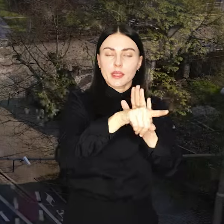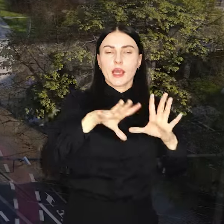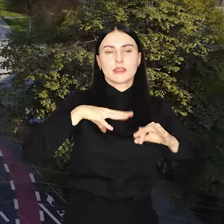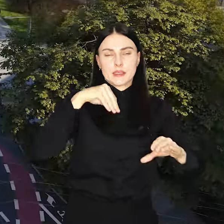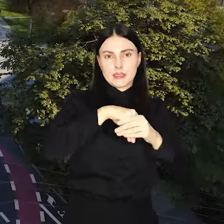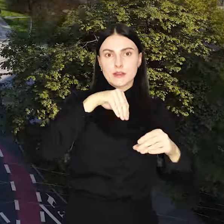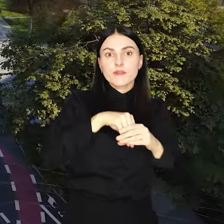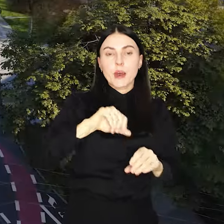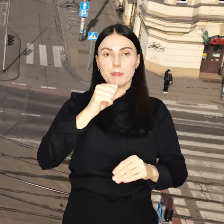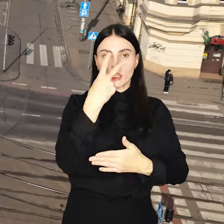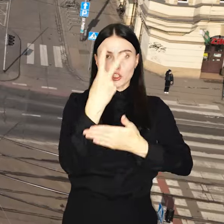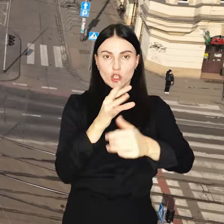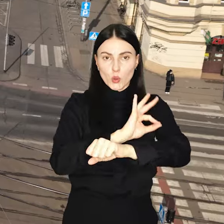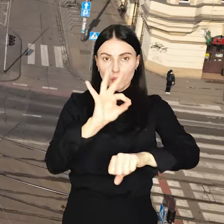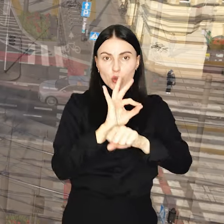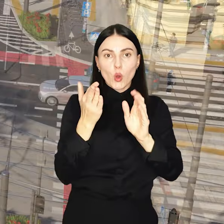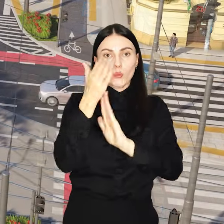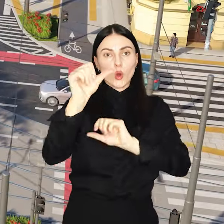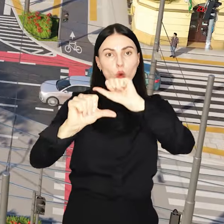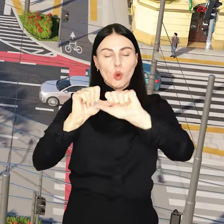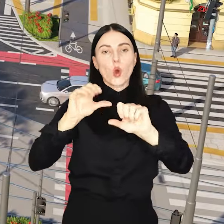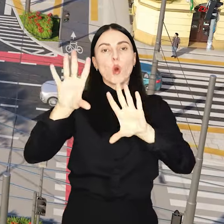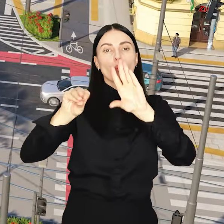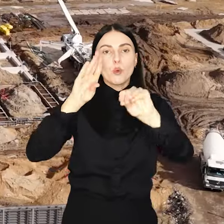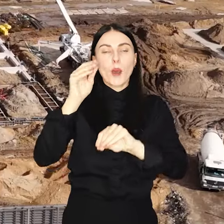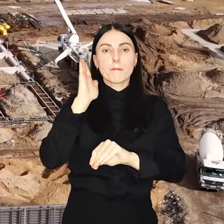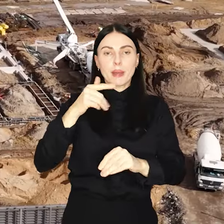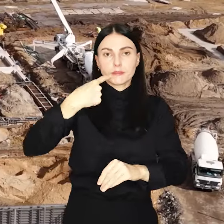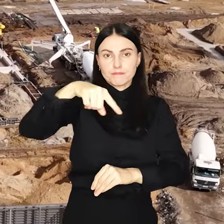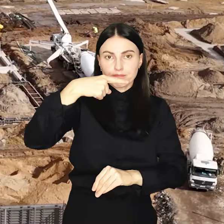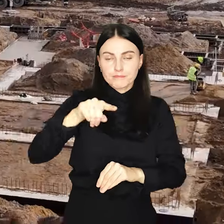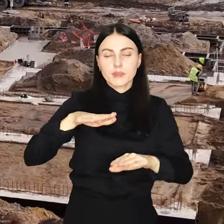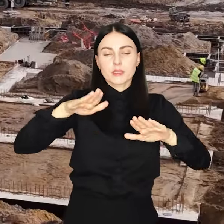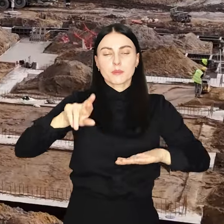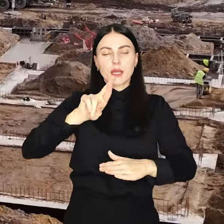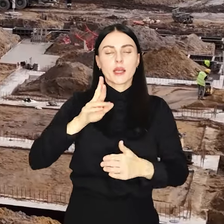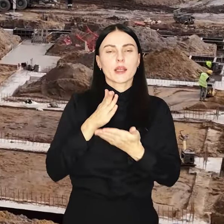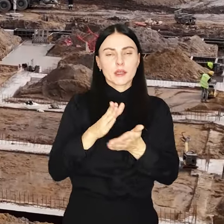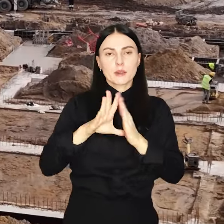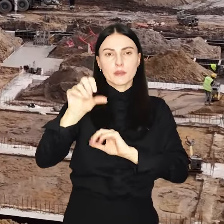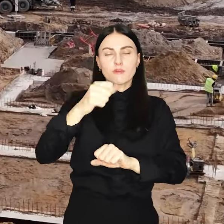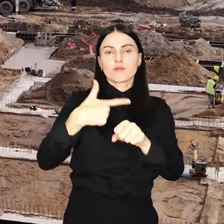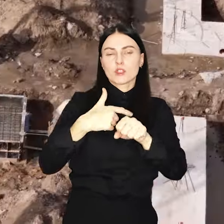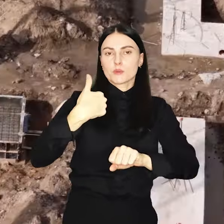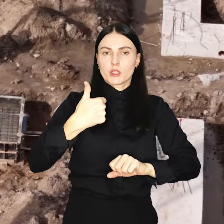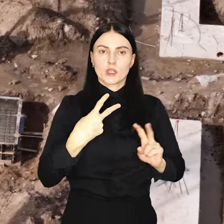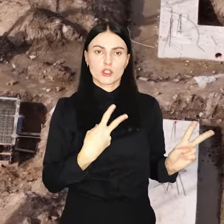Pierwsze czytanie projektu przyszłorocznego budżetu na najbliższej sesji Rady Miejskiej 21 listopada.